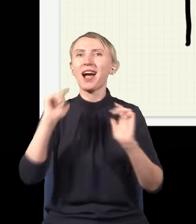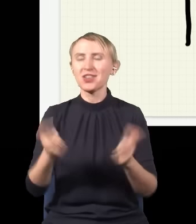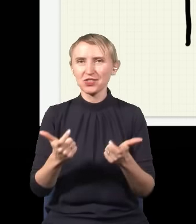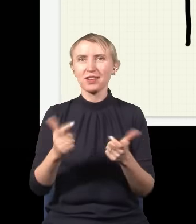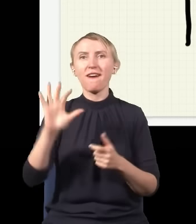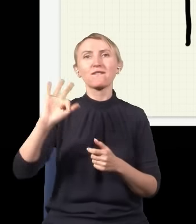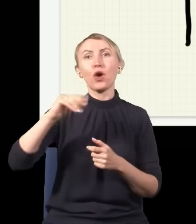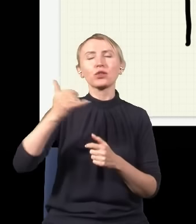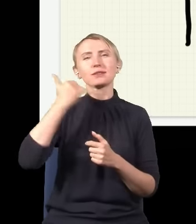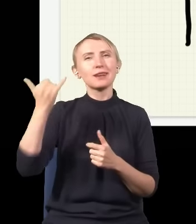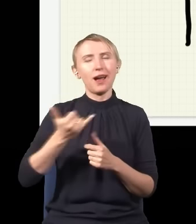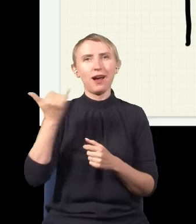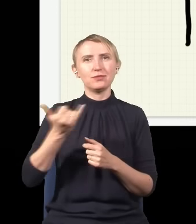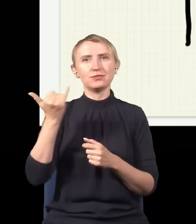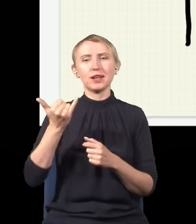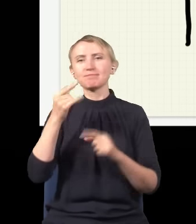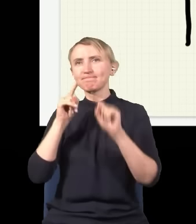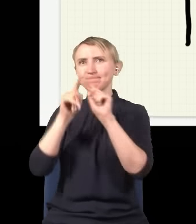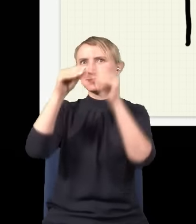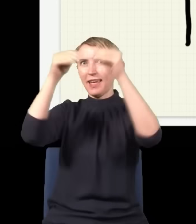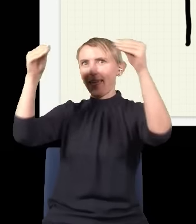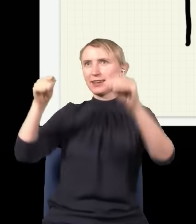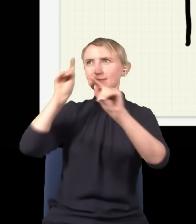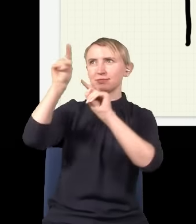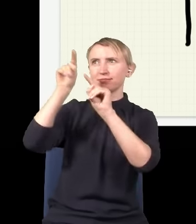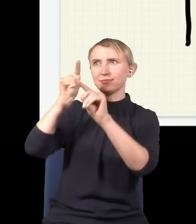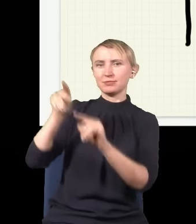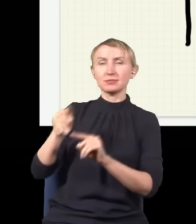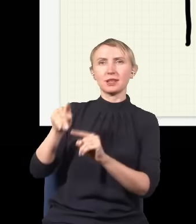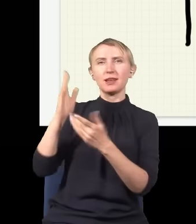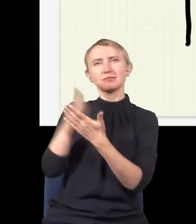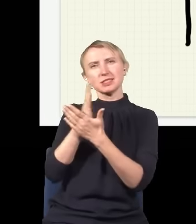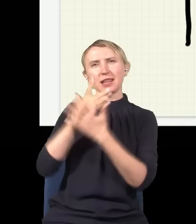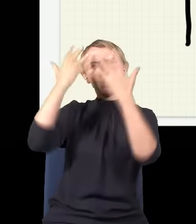że ten foton za każdym razem trafi gdzieś w ekran. Jak się zobaczy statystykę po wielu eksperymentach,